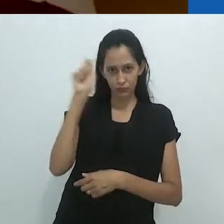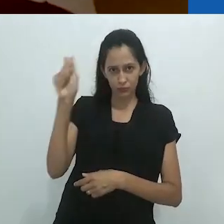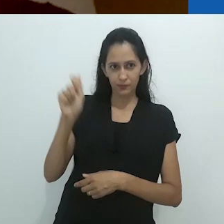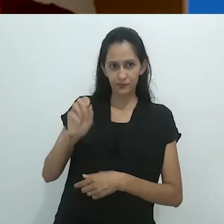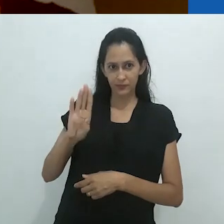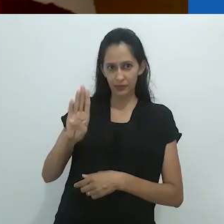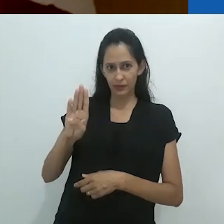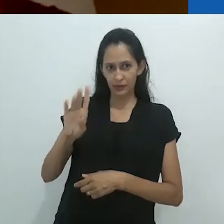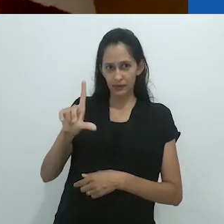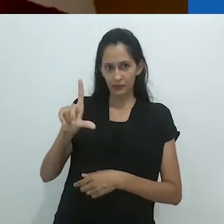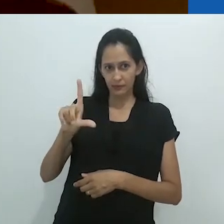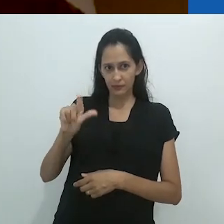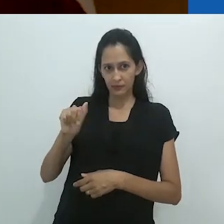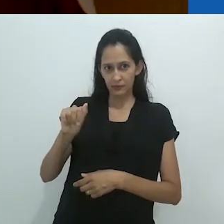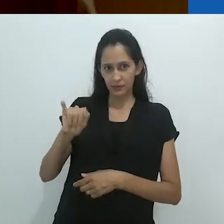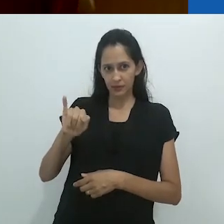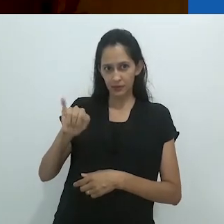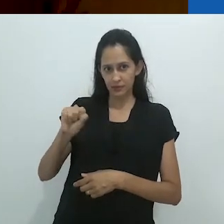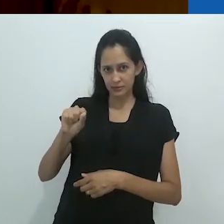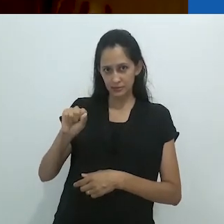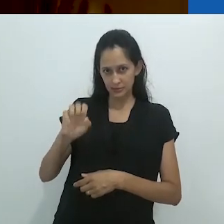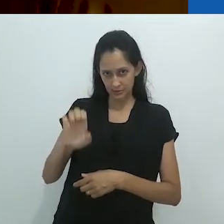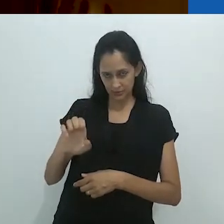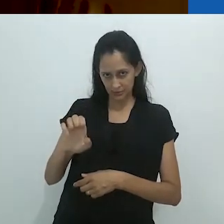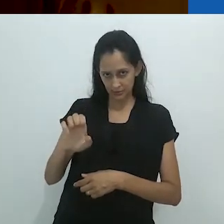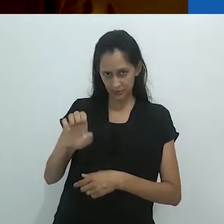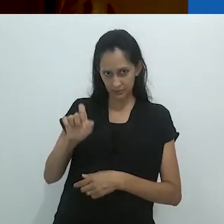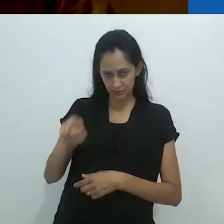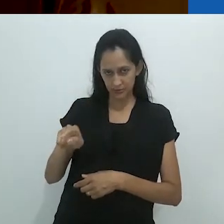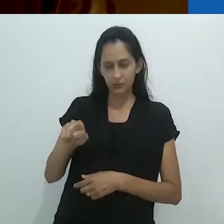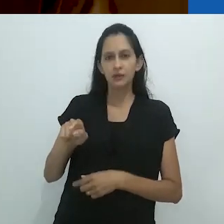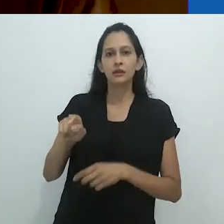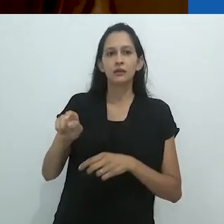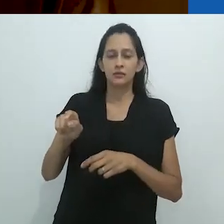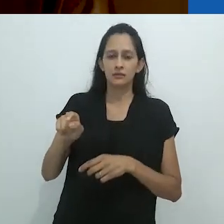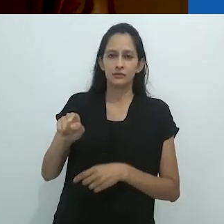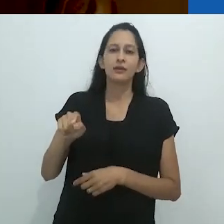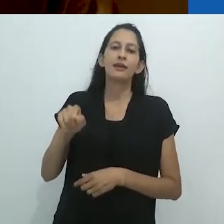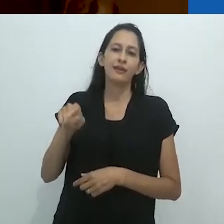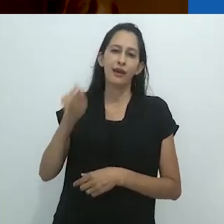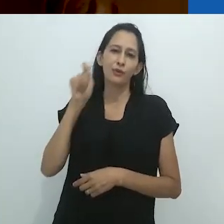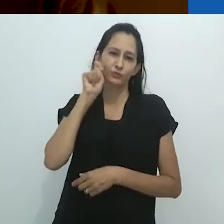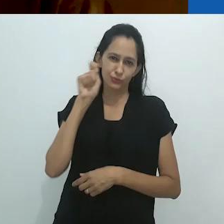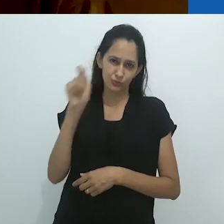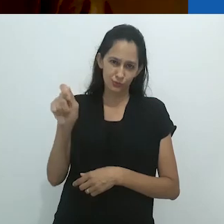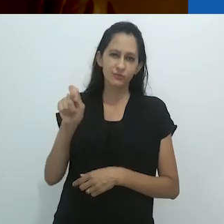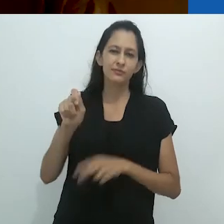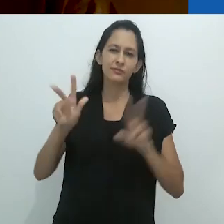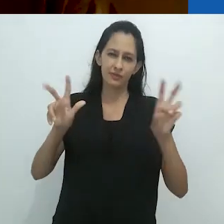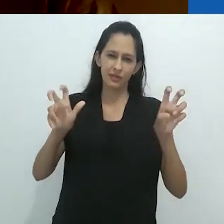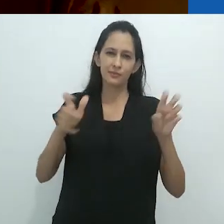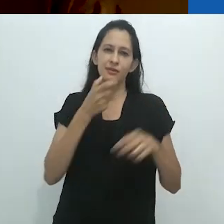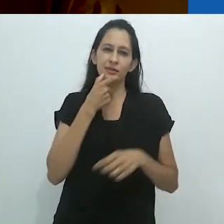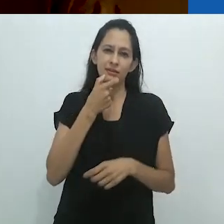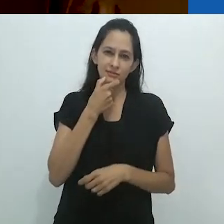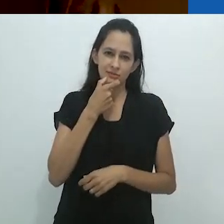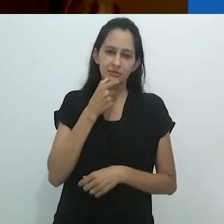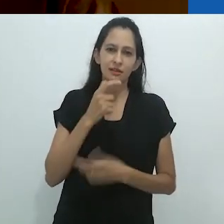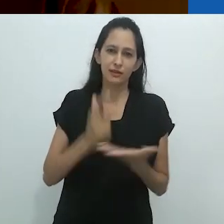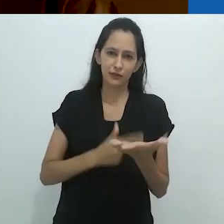chamado Le Lotissement (o título em inglês é Sky: Memoirs)